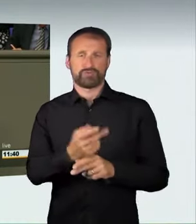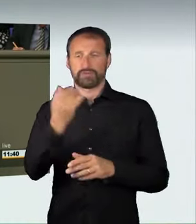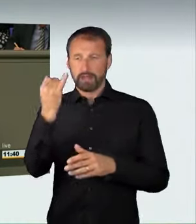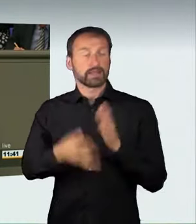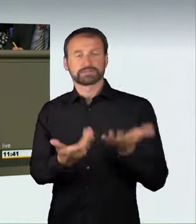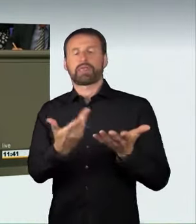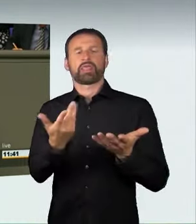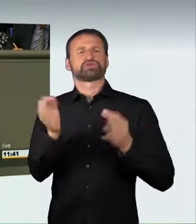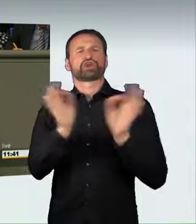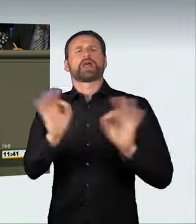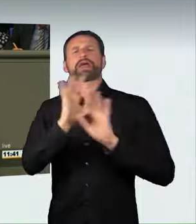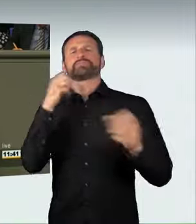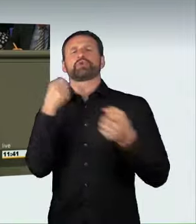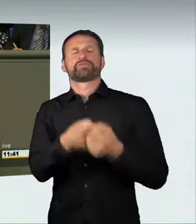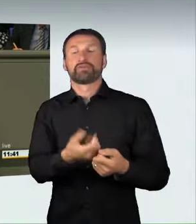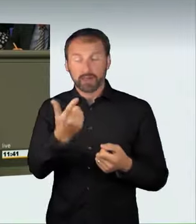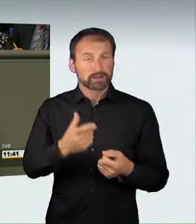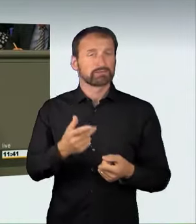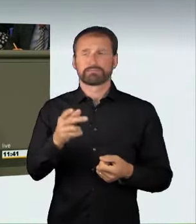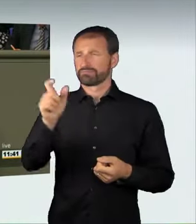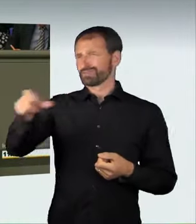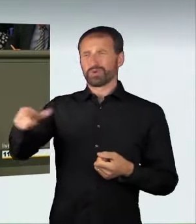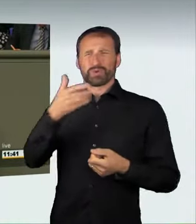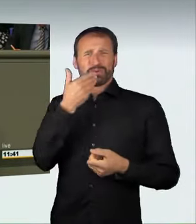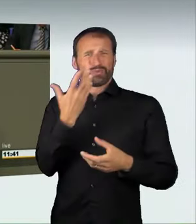in dem völlig unbeteiligte Dritte verwickelt sind.